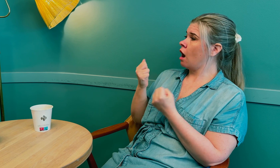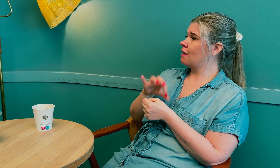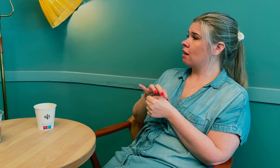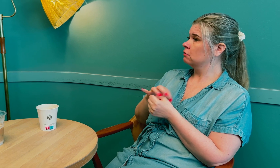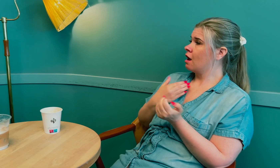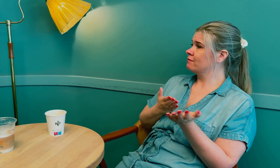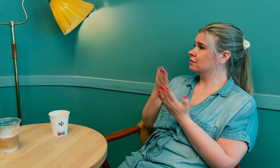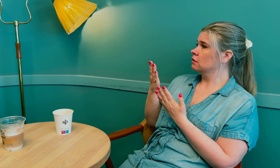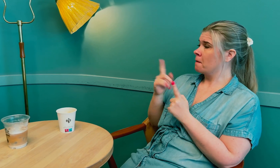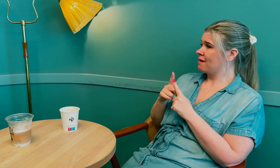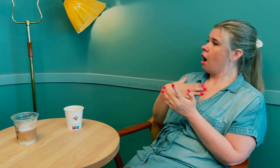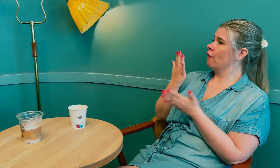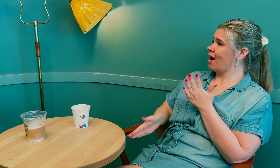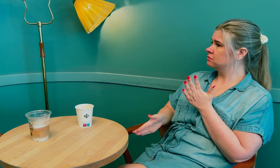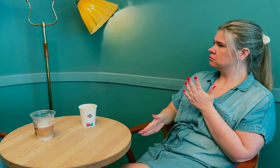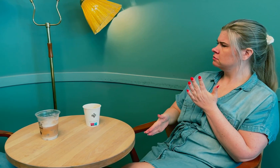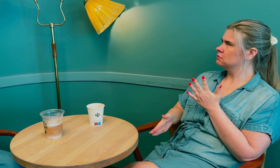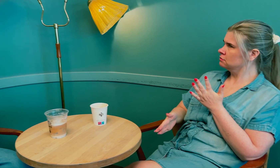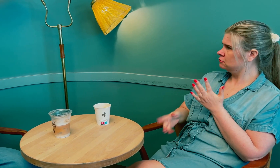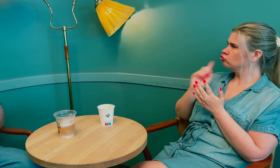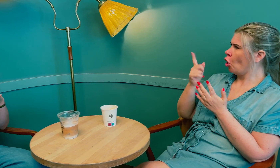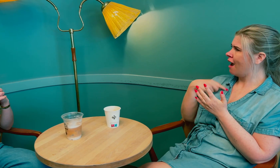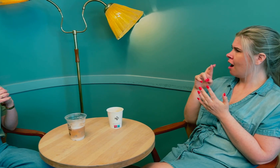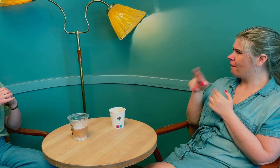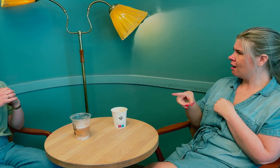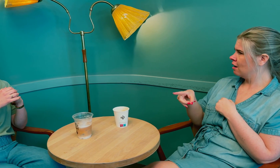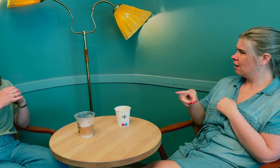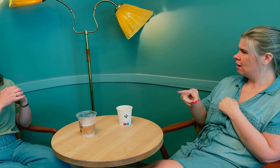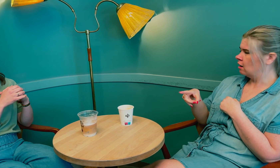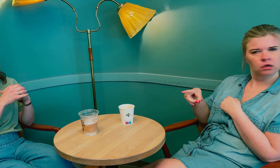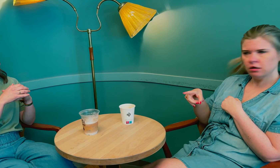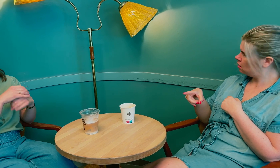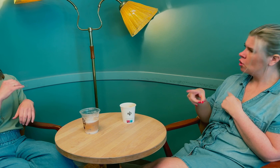Jeg kontaktet fastlegen og ba om henvisning, men den ble avslått fordi jeg har RP.